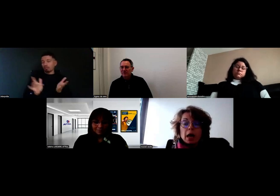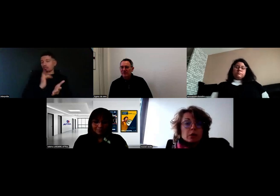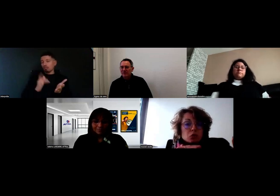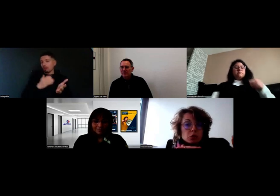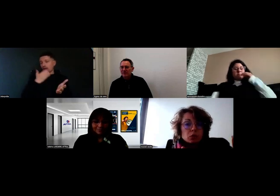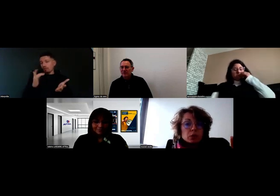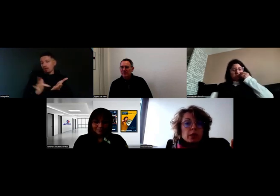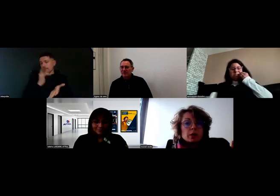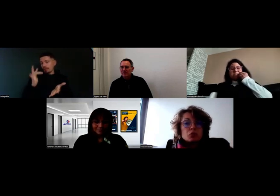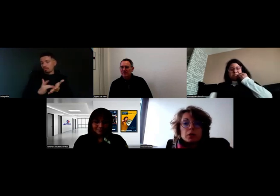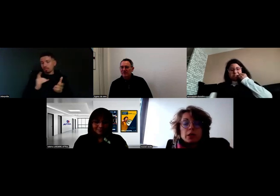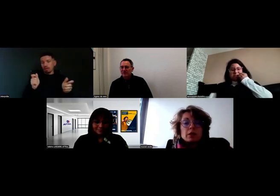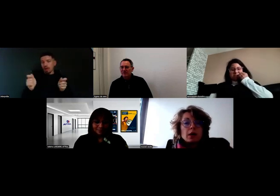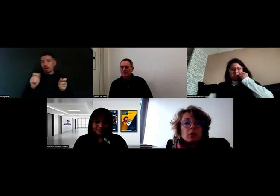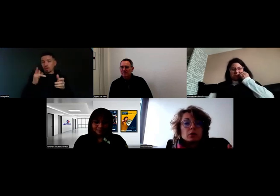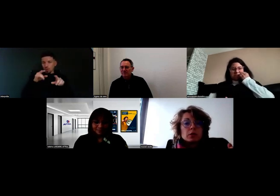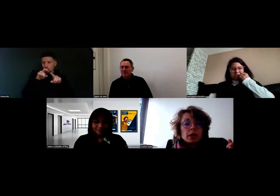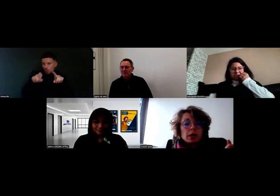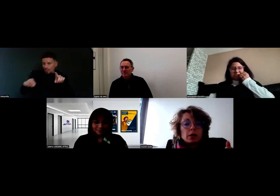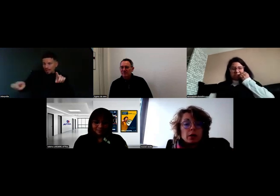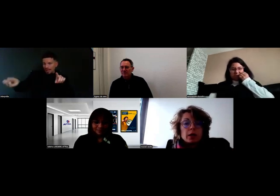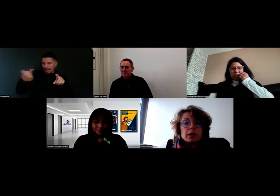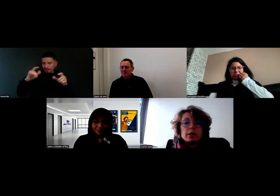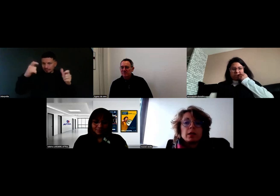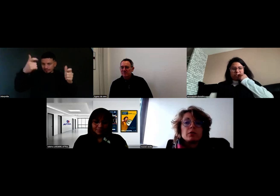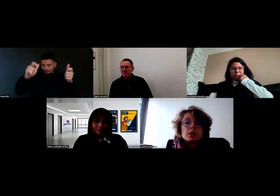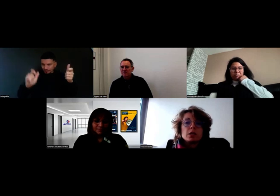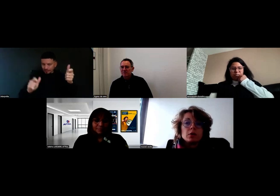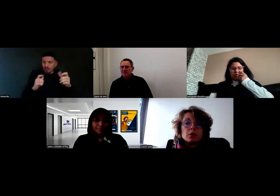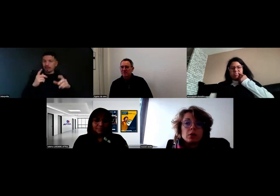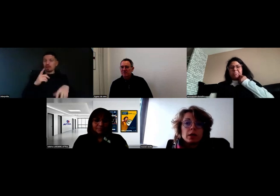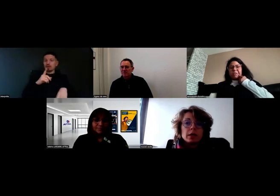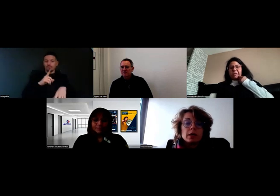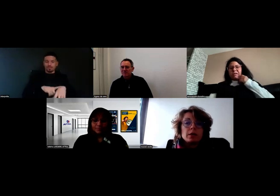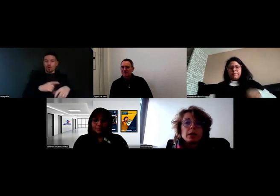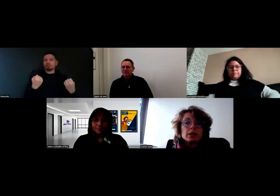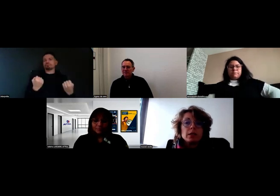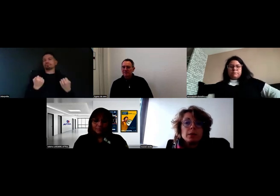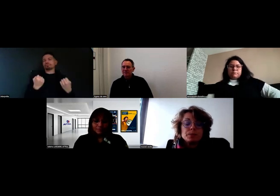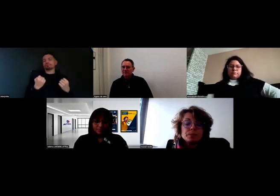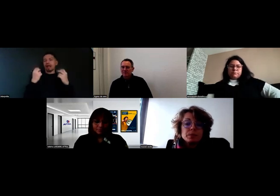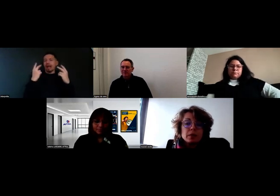avec tout le déroulé de la tournée, il va rentrer l'heure à laquelle il est arrivé chez le client, l'heure à laquelle il est parti,